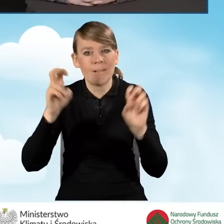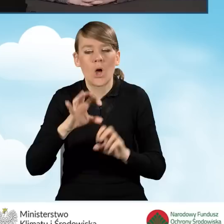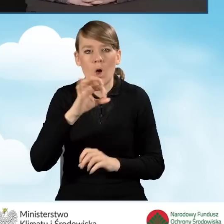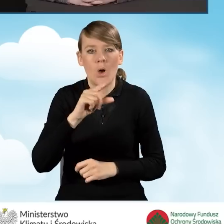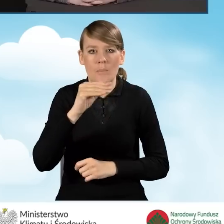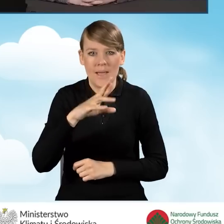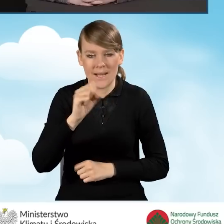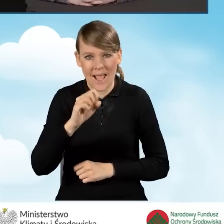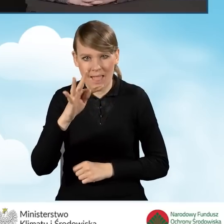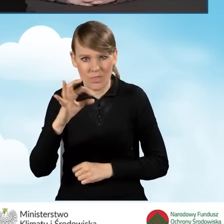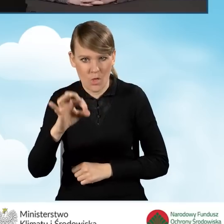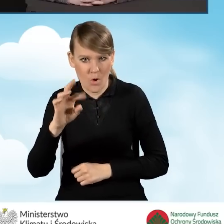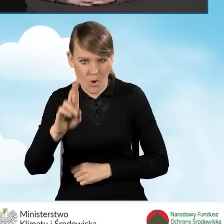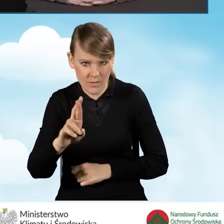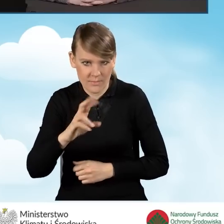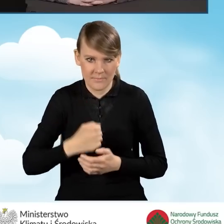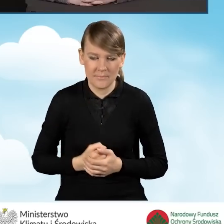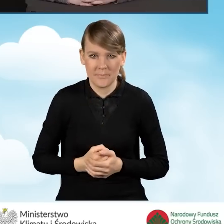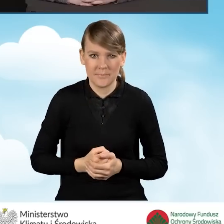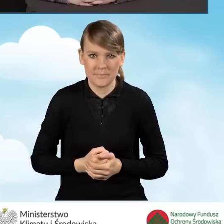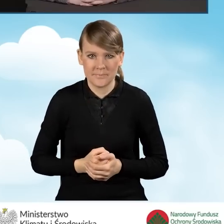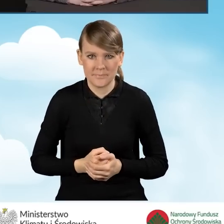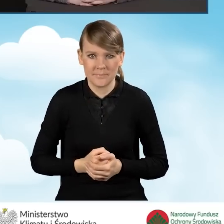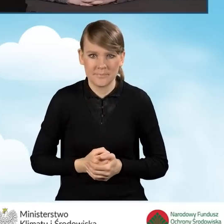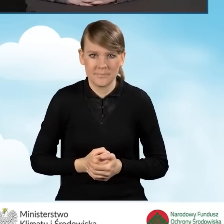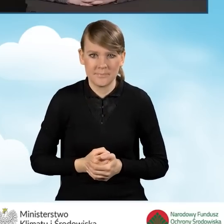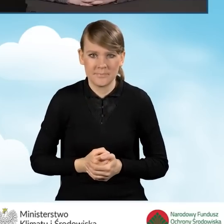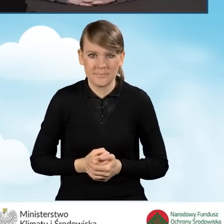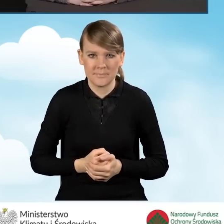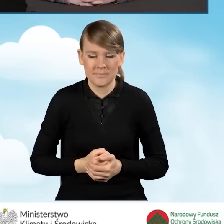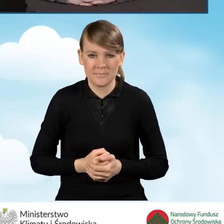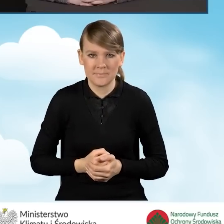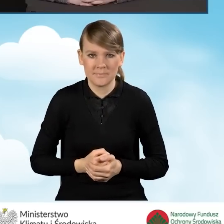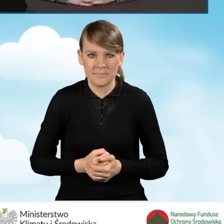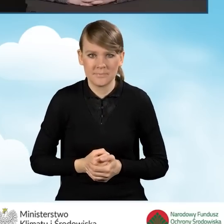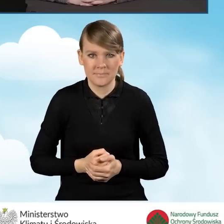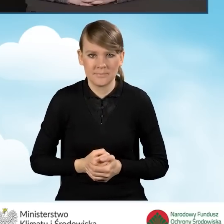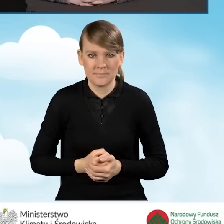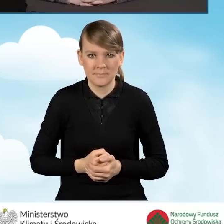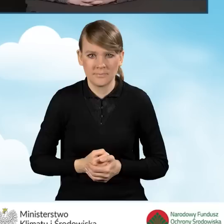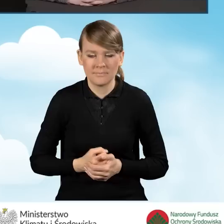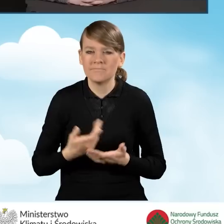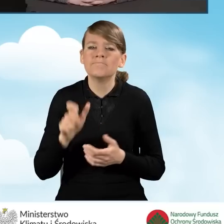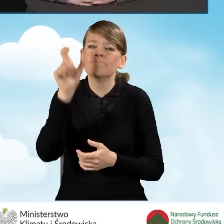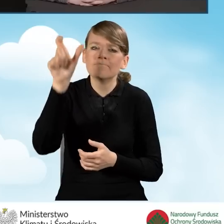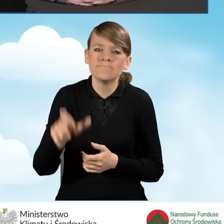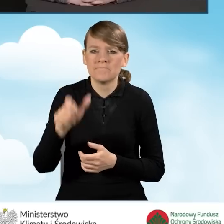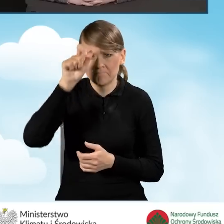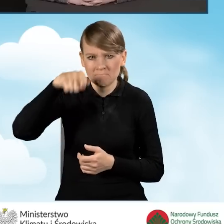Funkcja operatora to ma być wsparcie dla beneficjentów